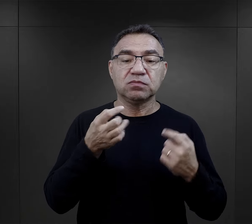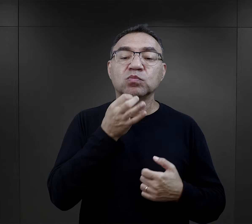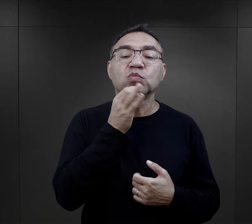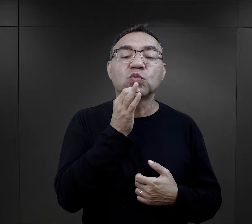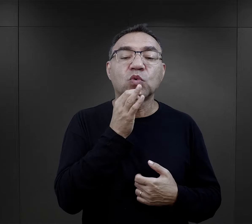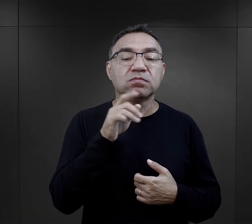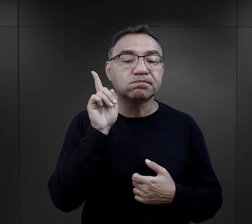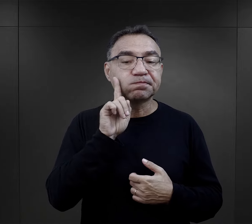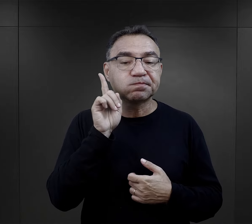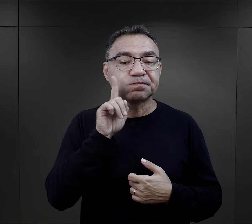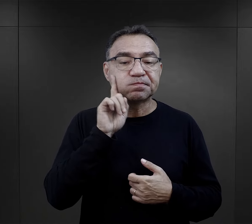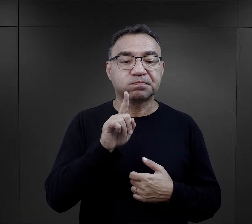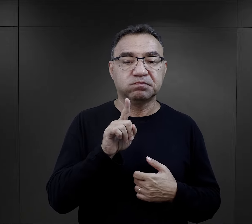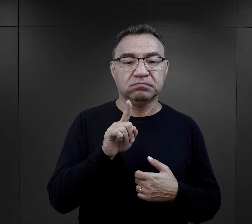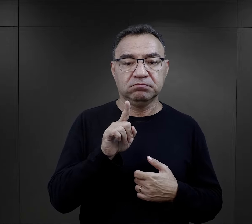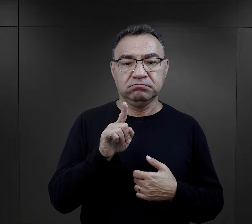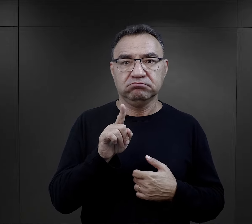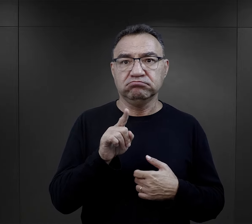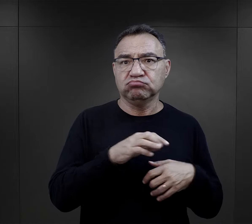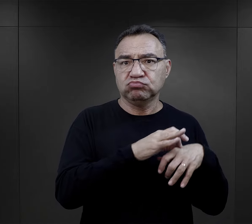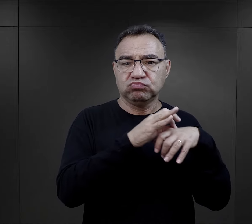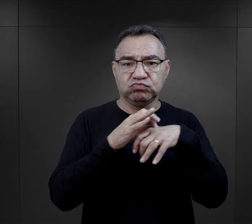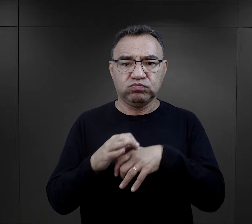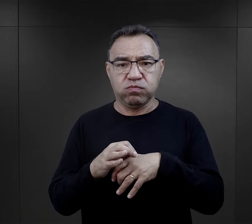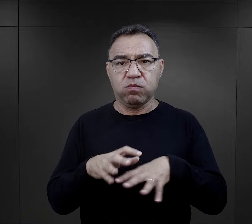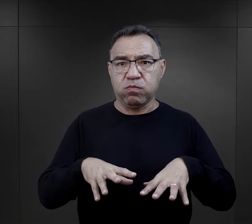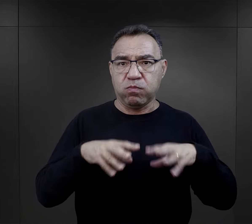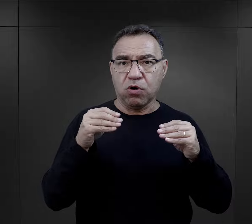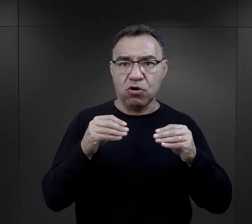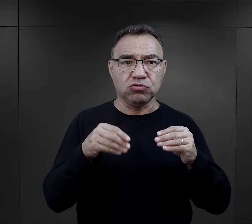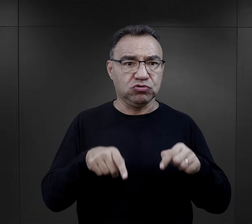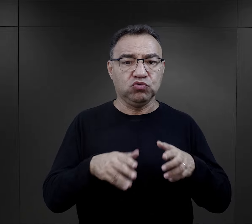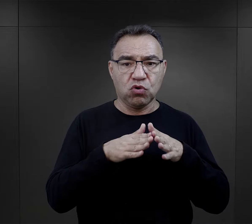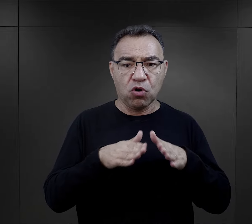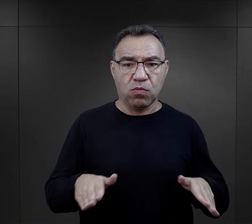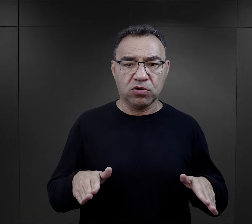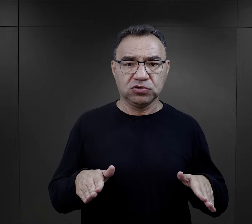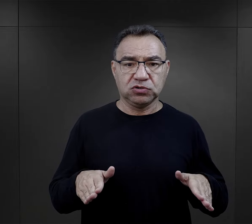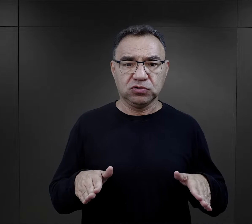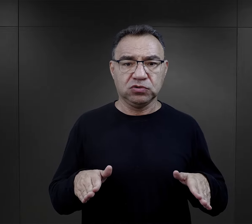to młodzi chłopcy przywiezieni w pierwszych latach istnienia obozu, którzy